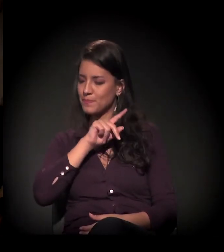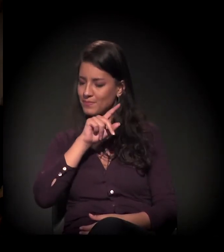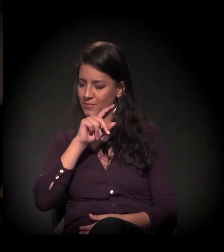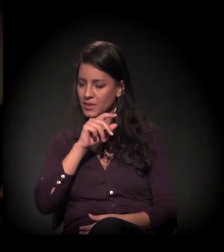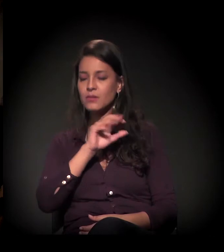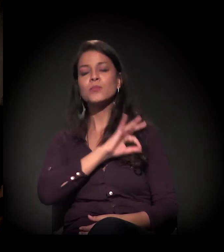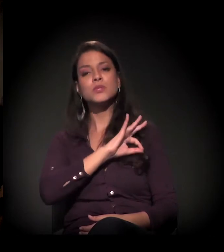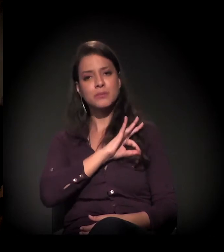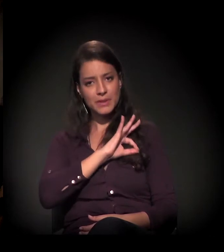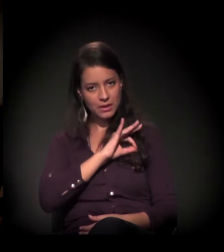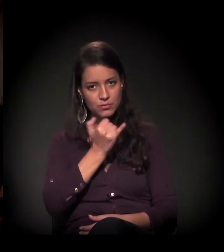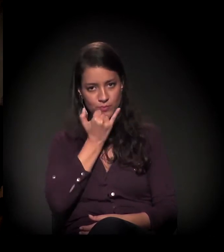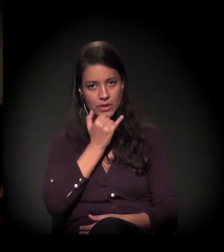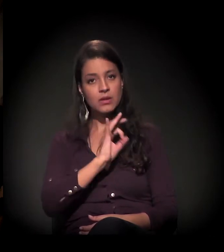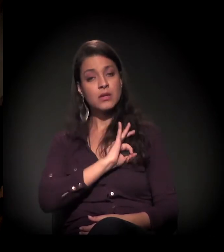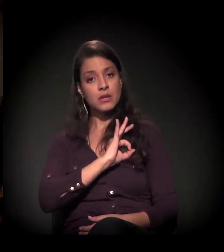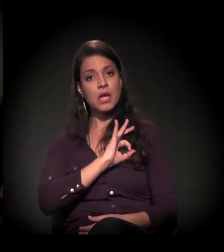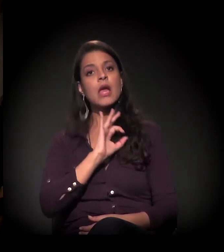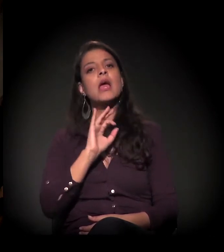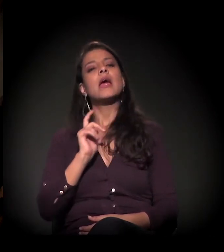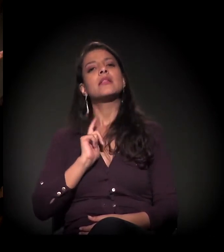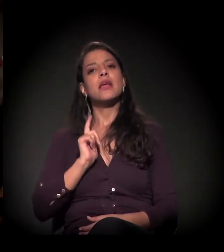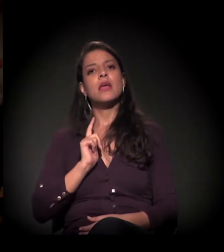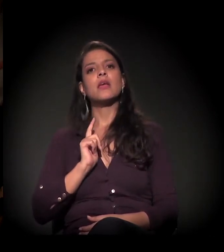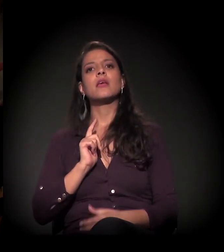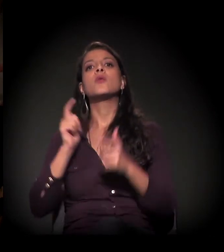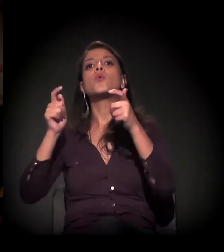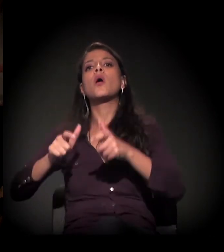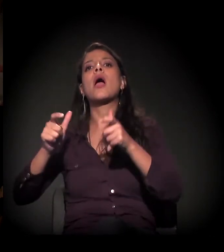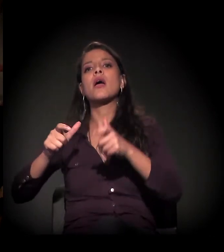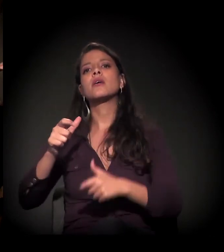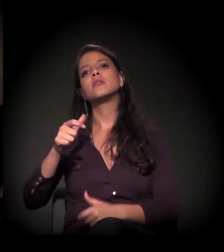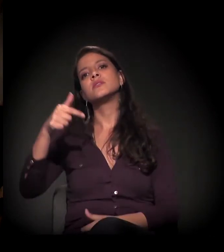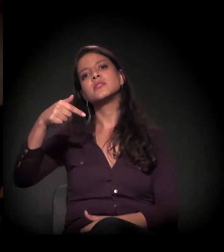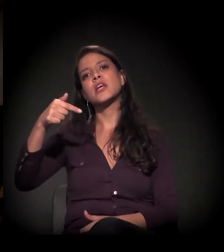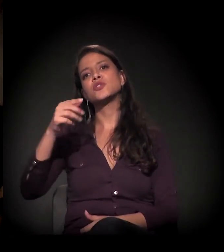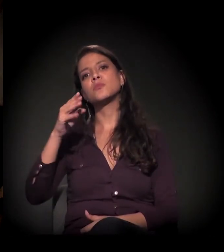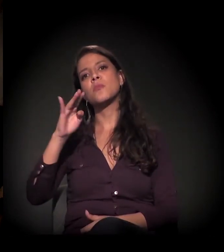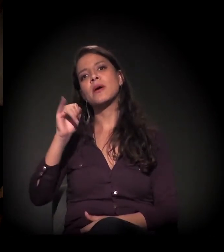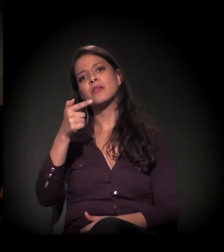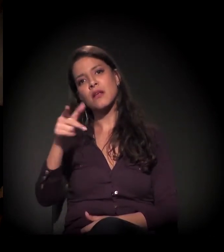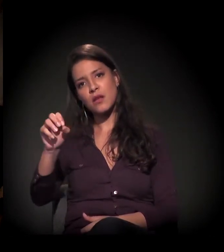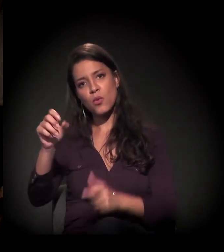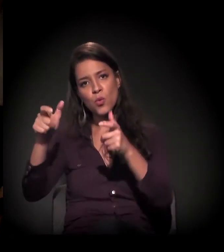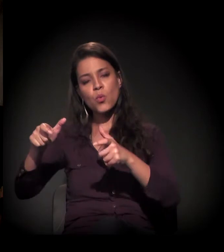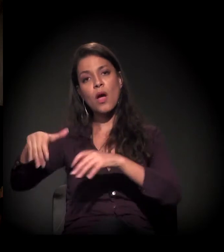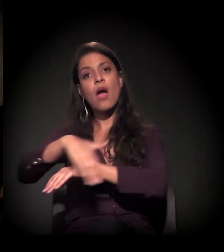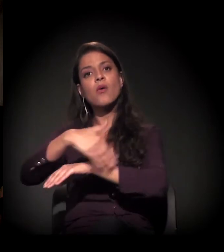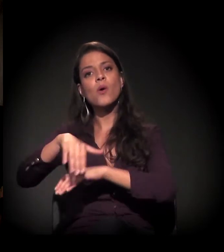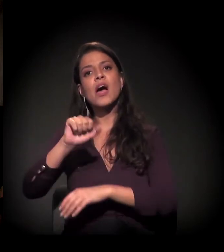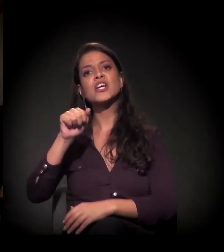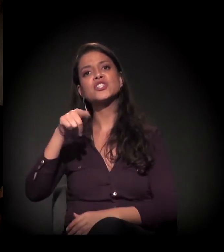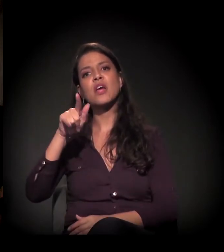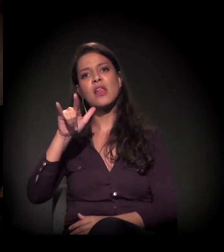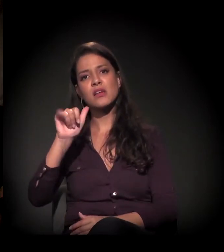A audiência no 7º Batalhão aqui da Angélica foi agendada para o dia 25 agora de agosto,